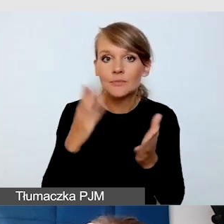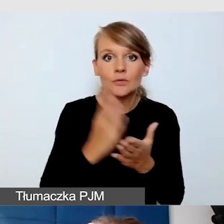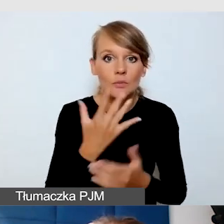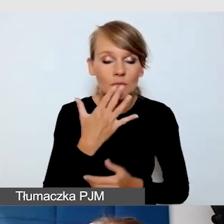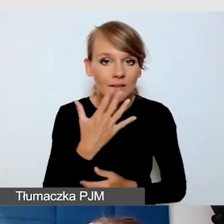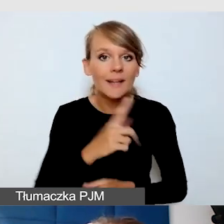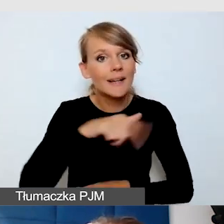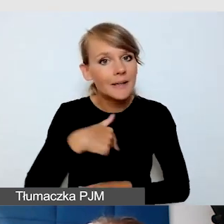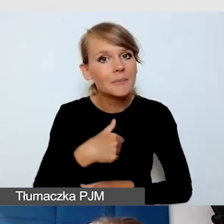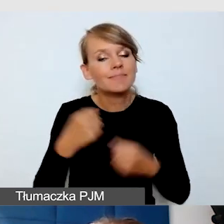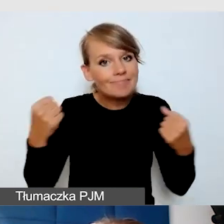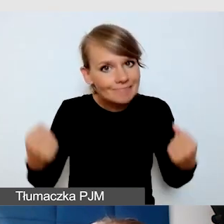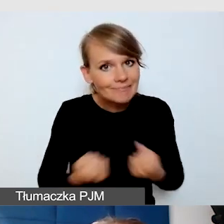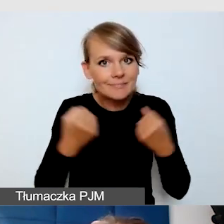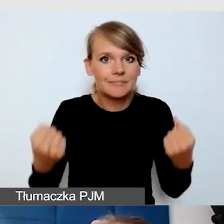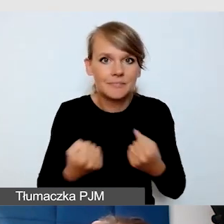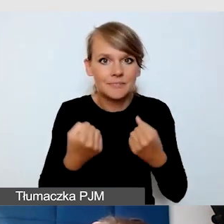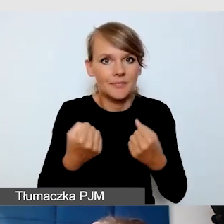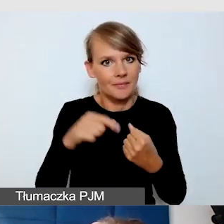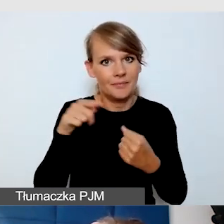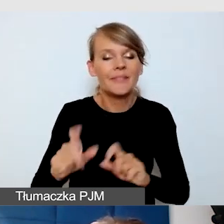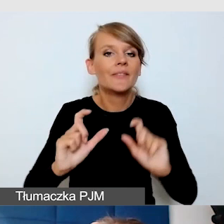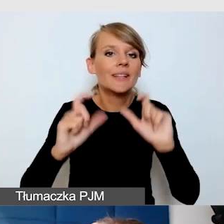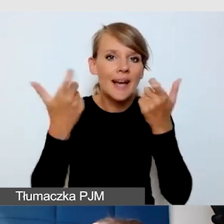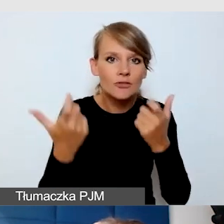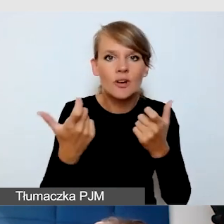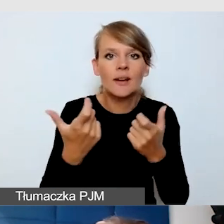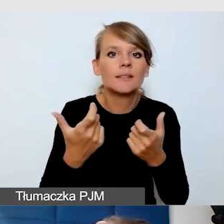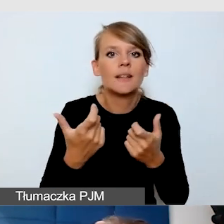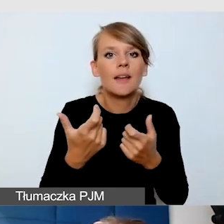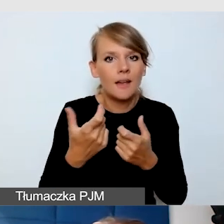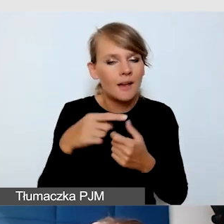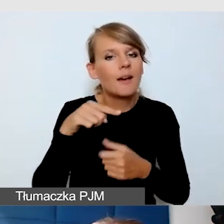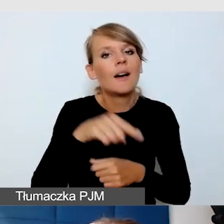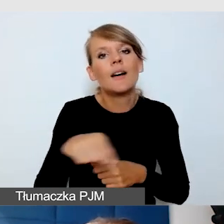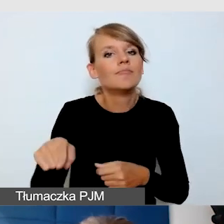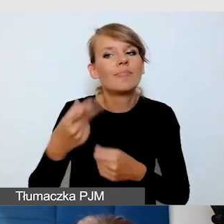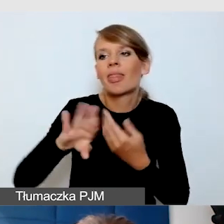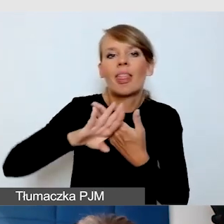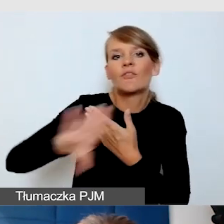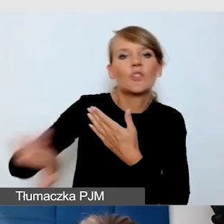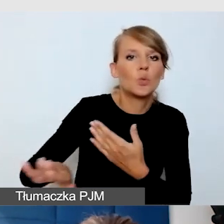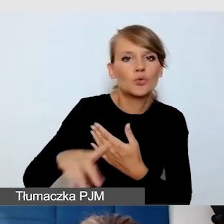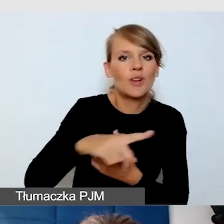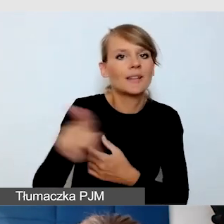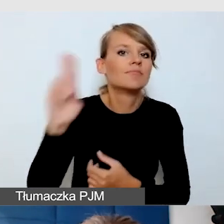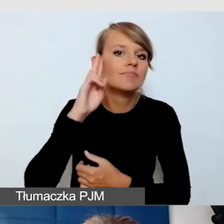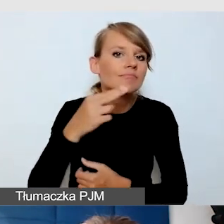żeby wydarzenie nie wykluczało osób niesłyszących, które nie znają języka migowego.